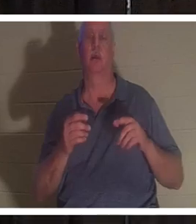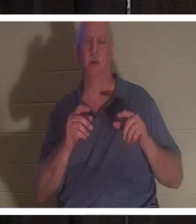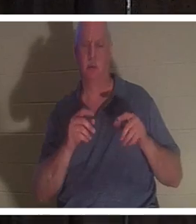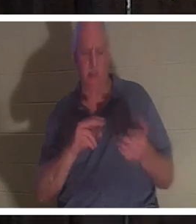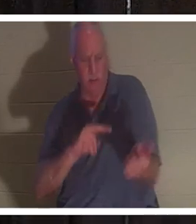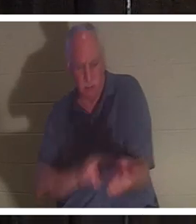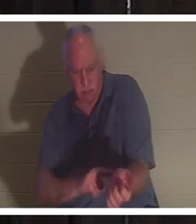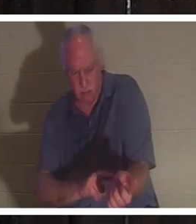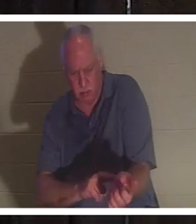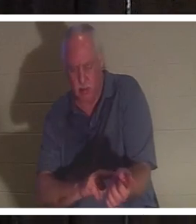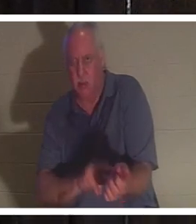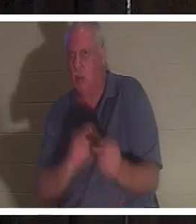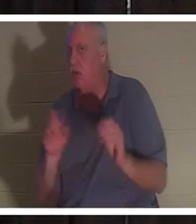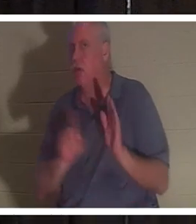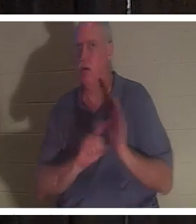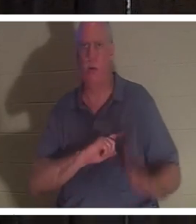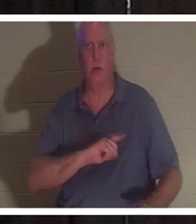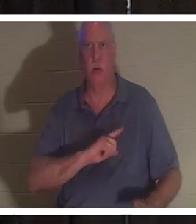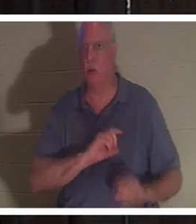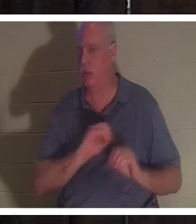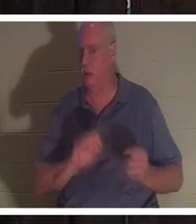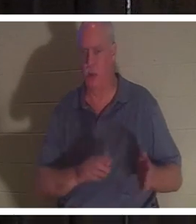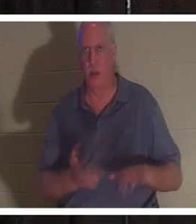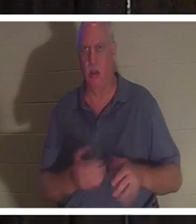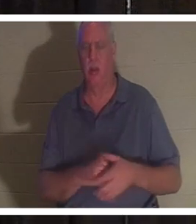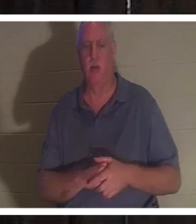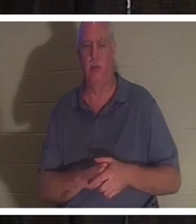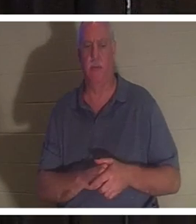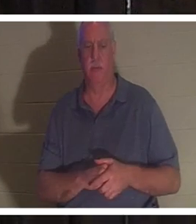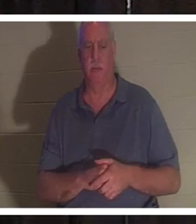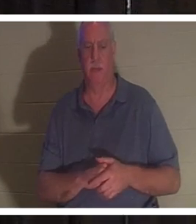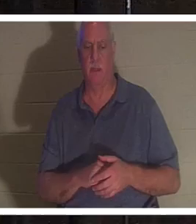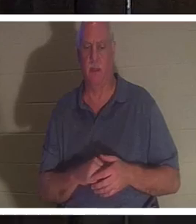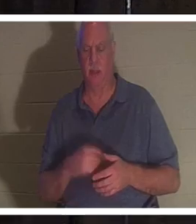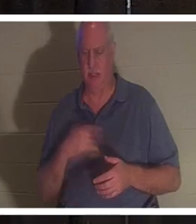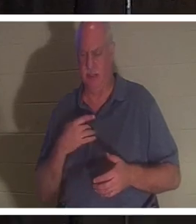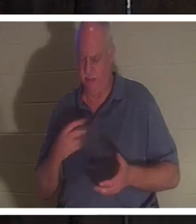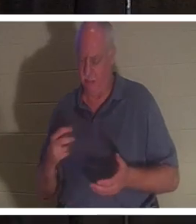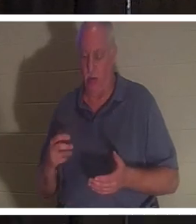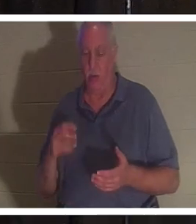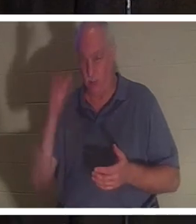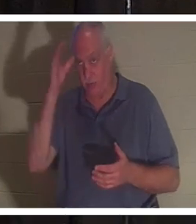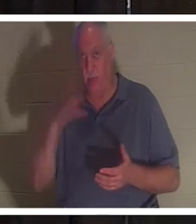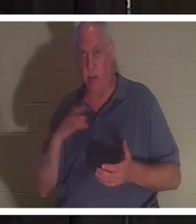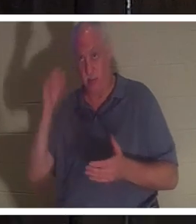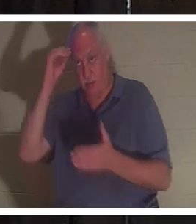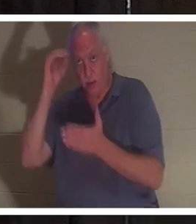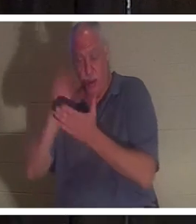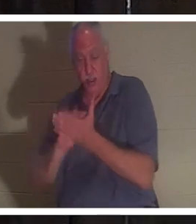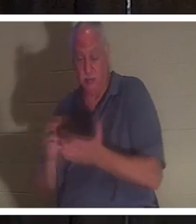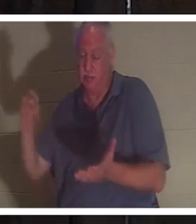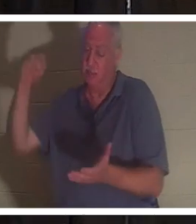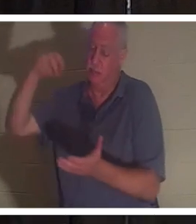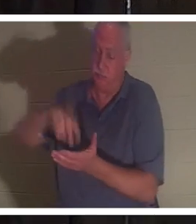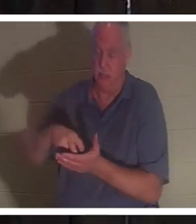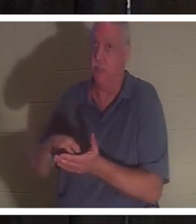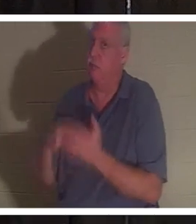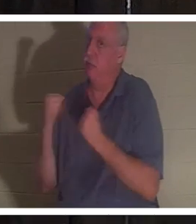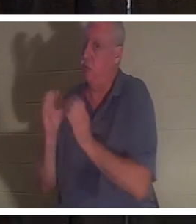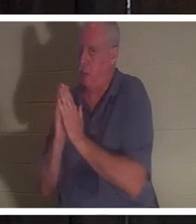वह मर चुकी थी। वह घुटनों के बल गिर गया। यह आदमी प्रार्थना करना भी जानता है और वह